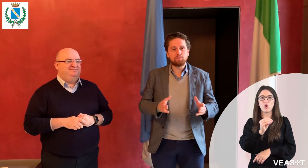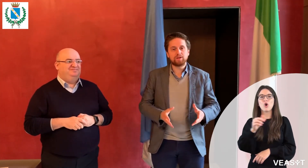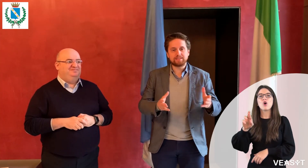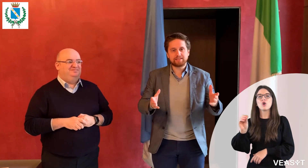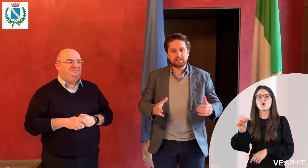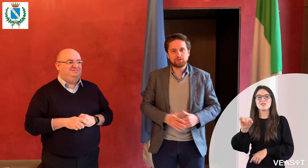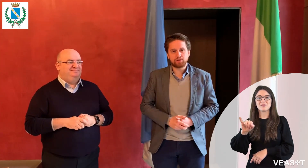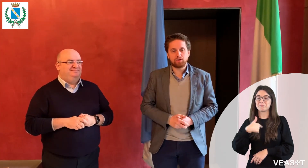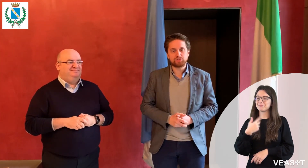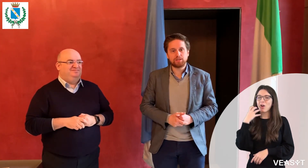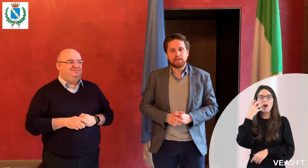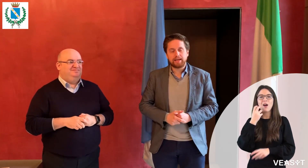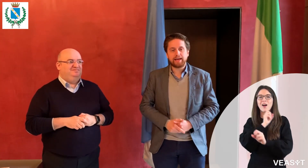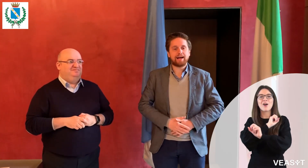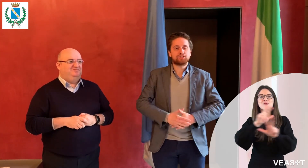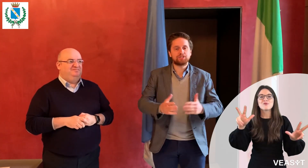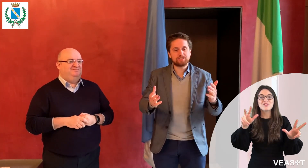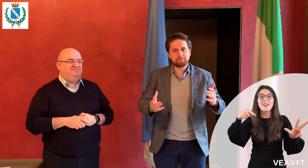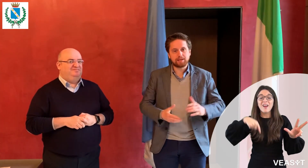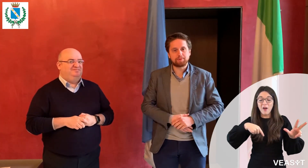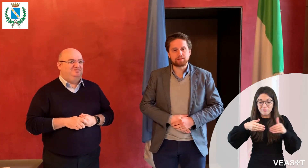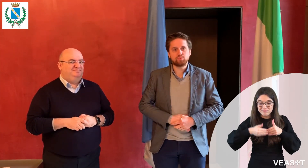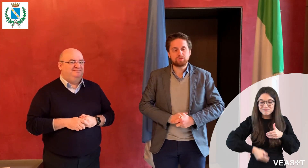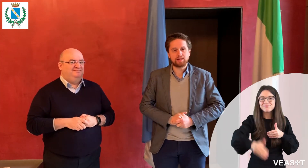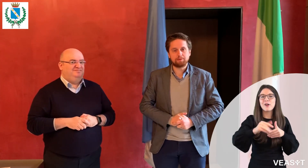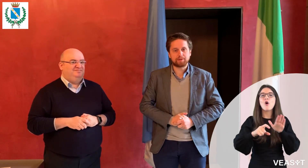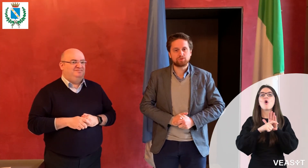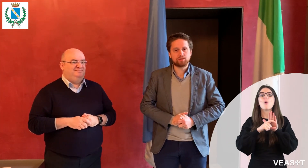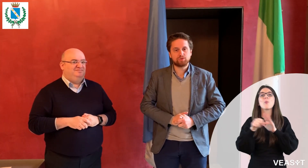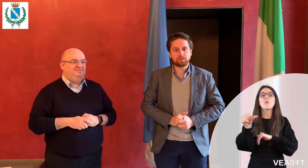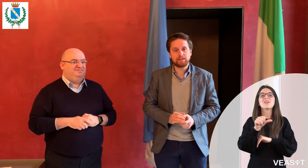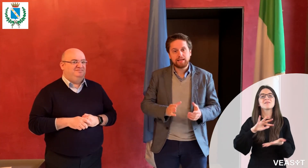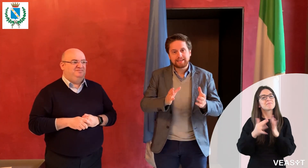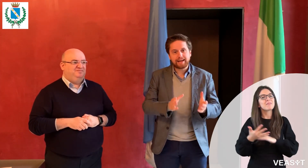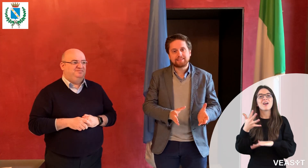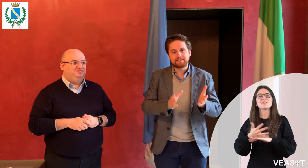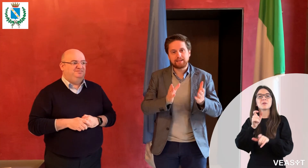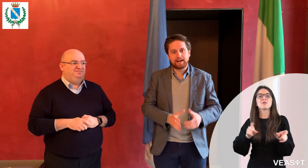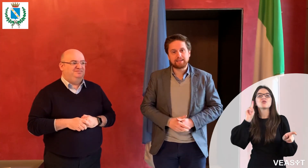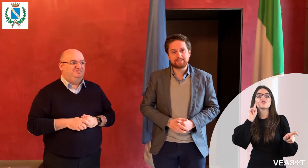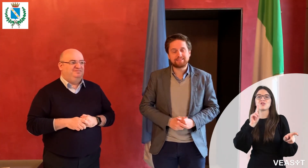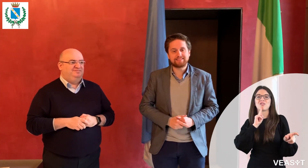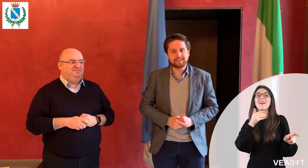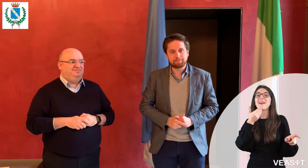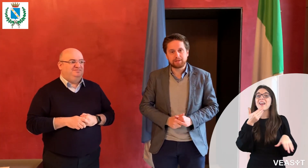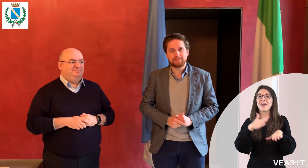il Comune di Seregno da oggi è accessibile per tutte le persone sorde grazie al sistema